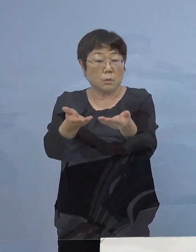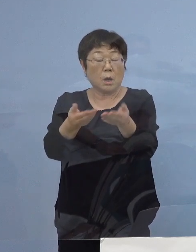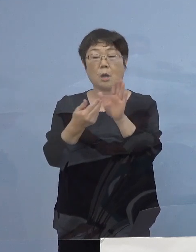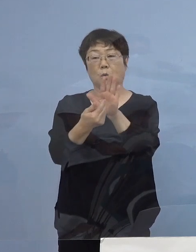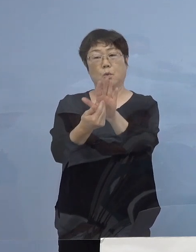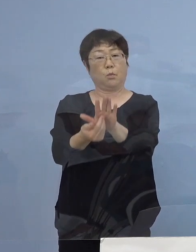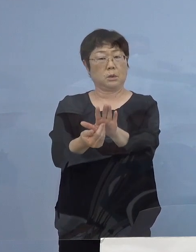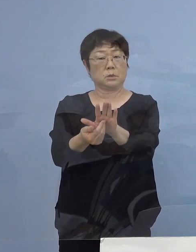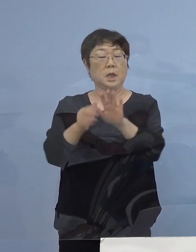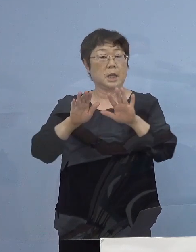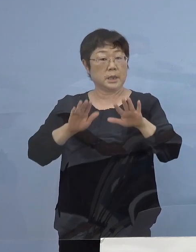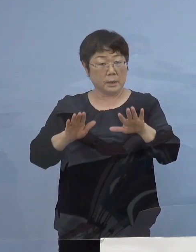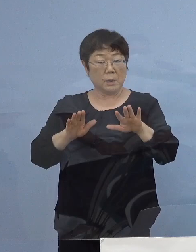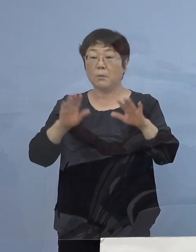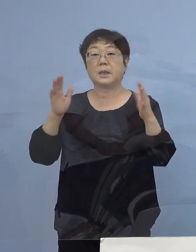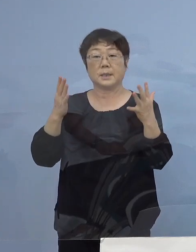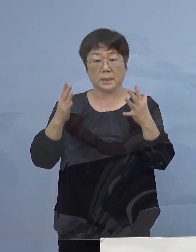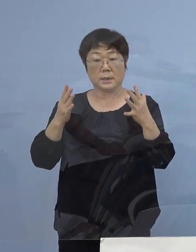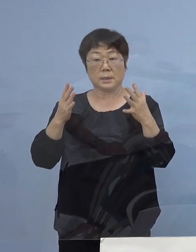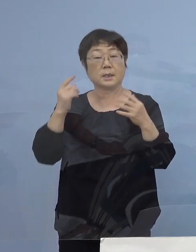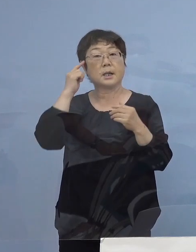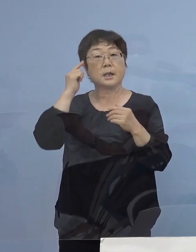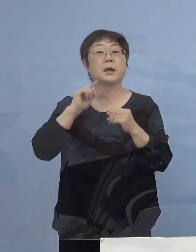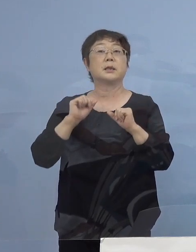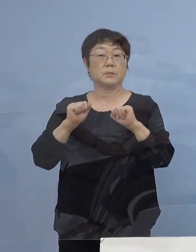今の段階ではない 考えているところですが